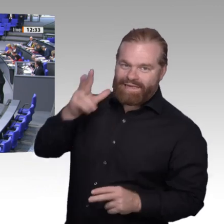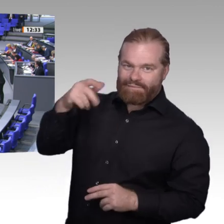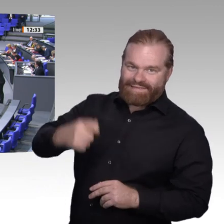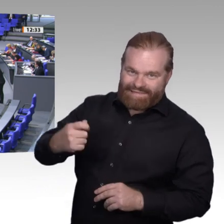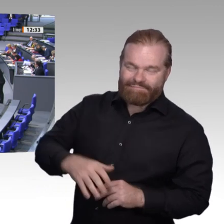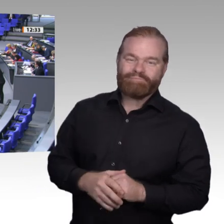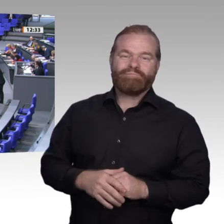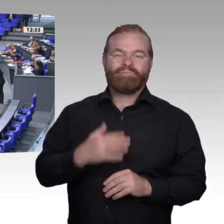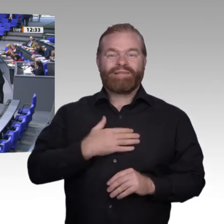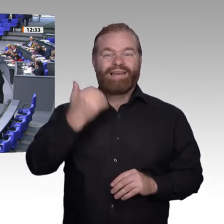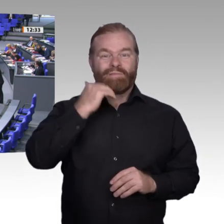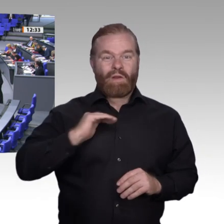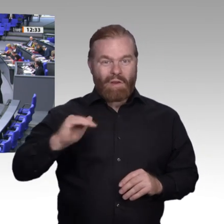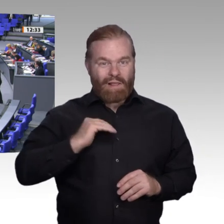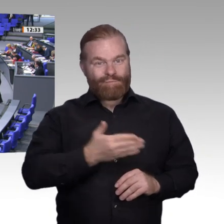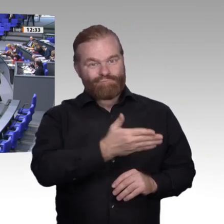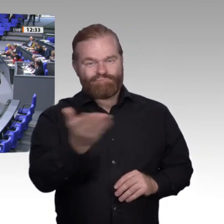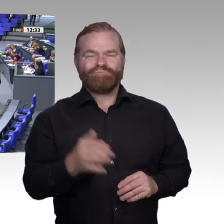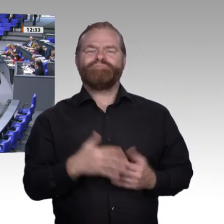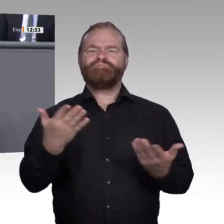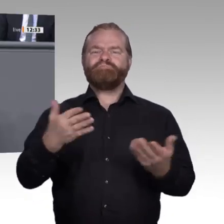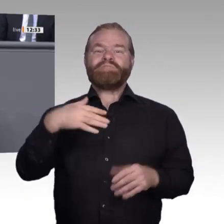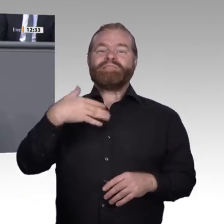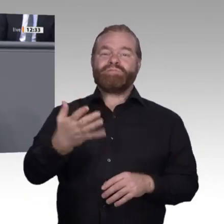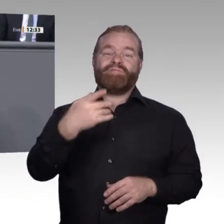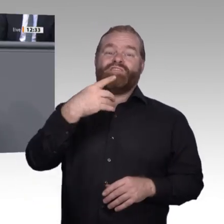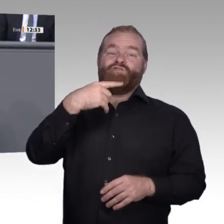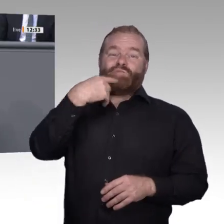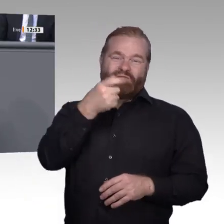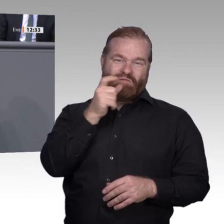sagen: Es ist sogar ein Sturm. Wenn eine Innovation stattfindet, fallen die Menschen